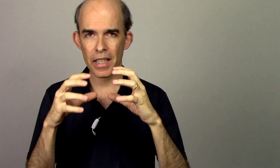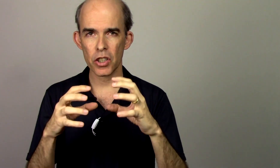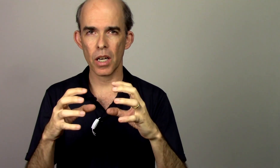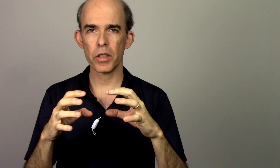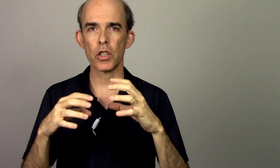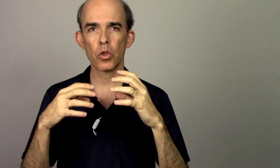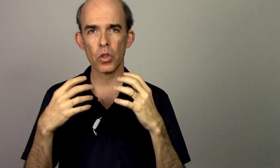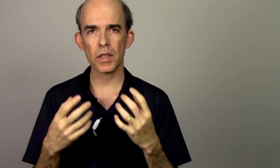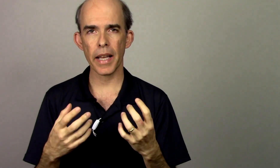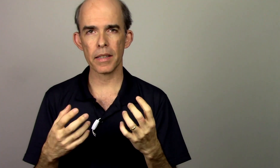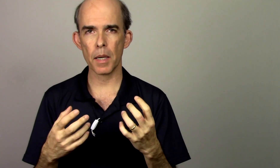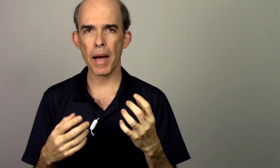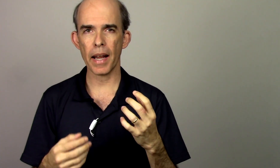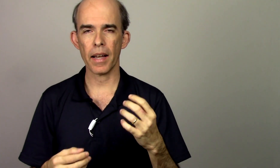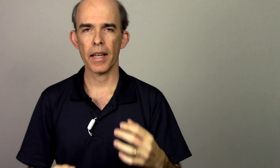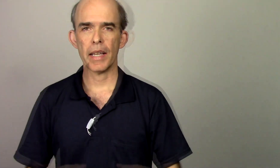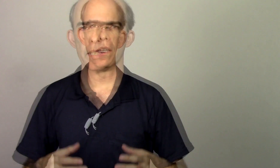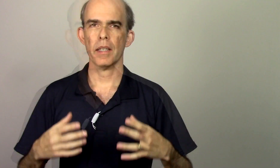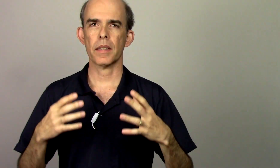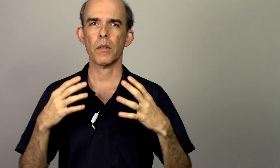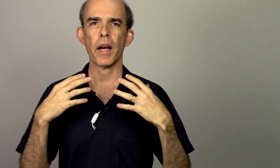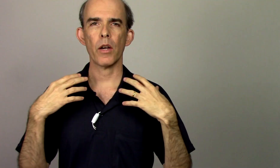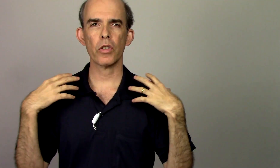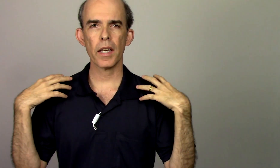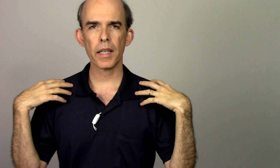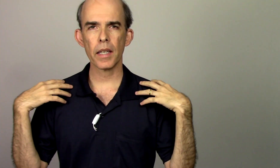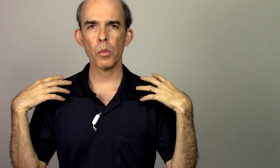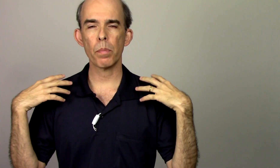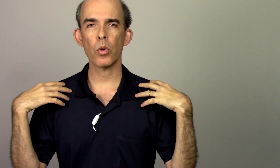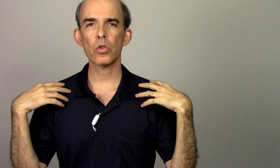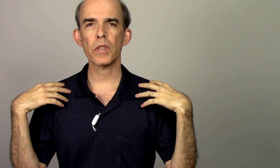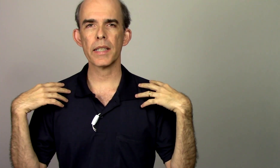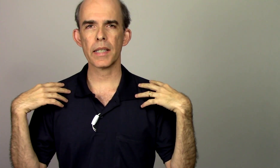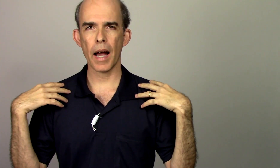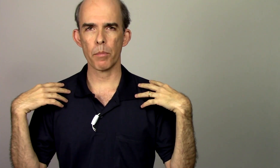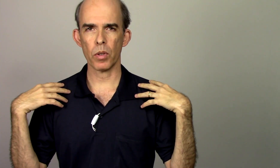região a gente consegue trabalhar então eu tenho aqui o ponto da escápula